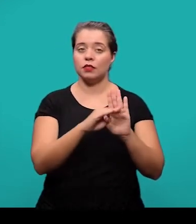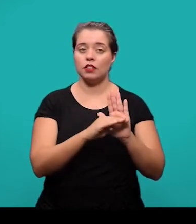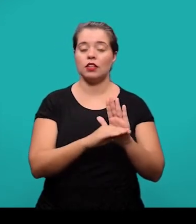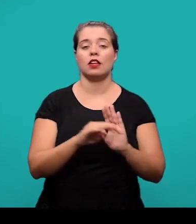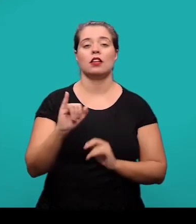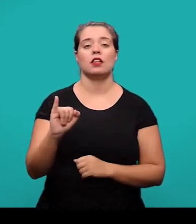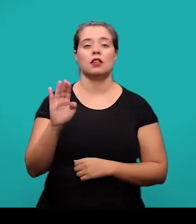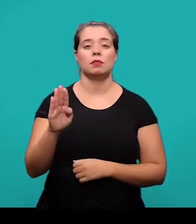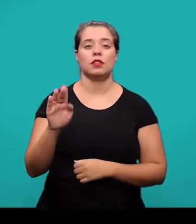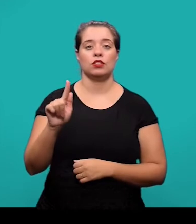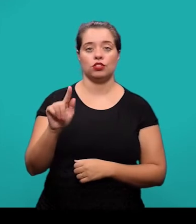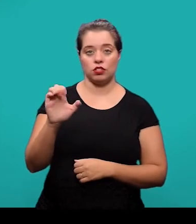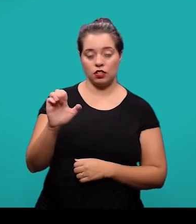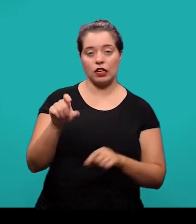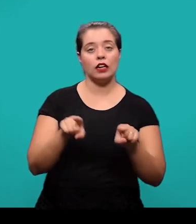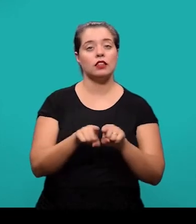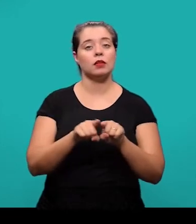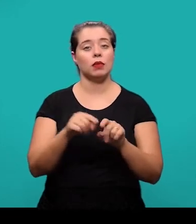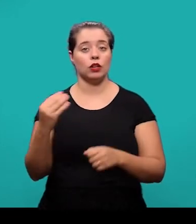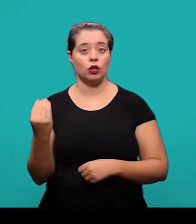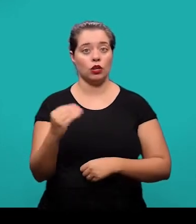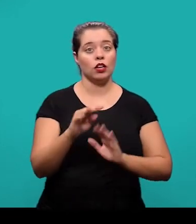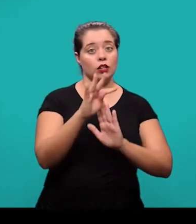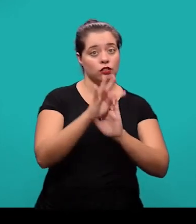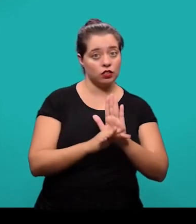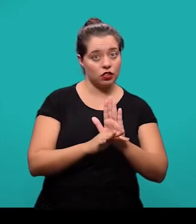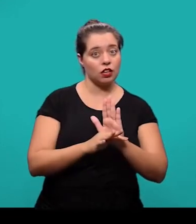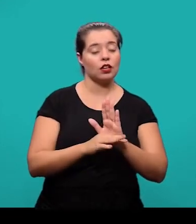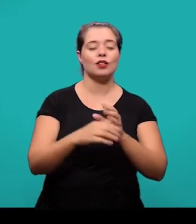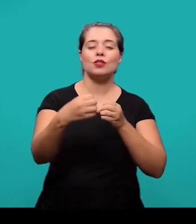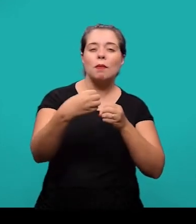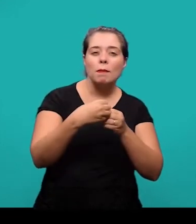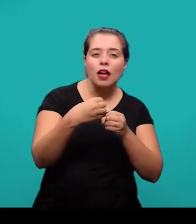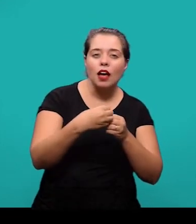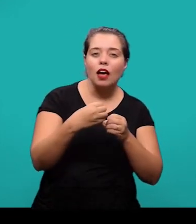E também devem ser citadas no texto e inseridas o mais próximo possível do trecho em que esta se referindo a ela.